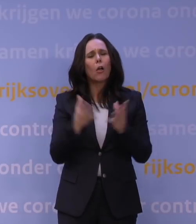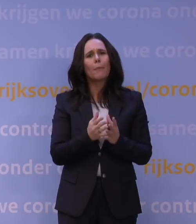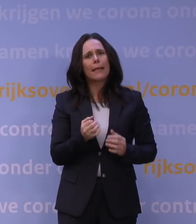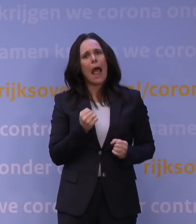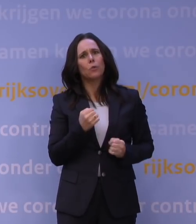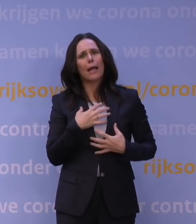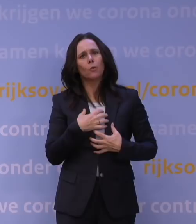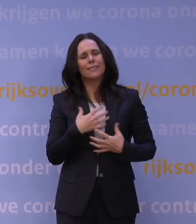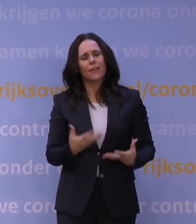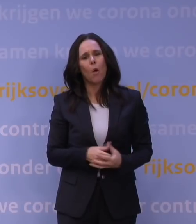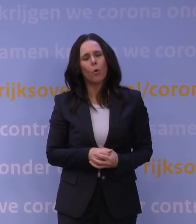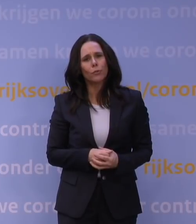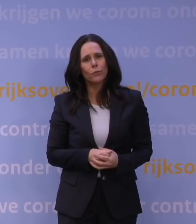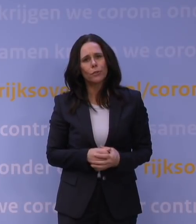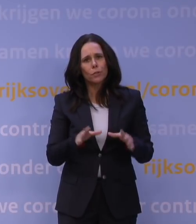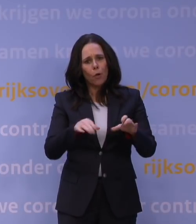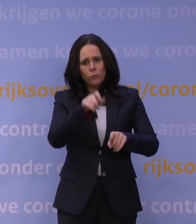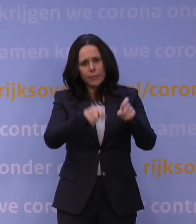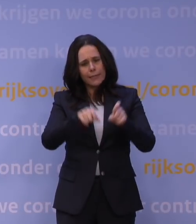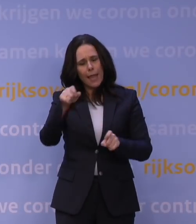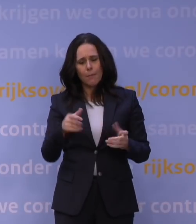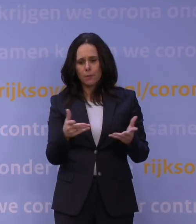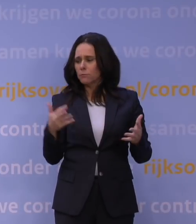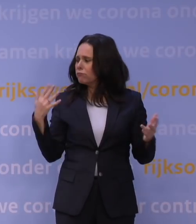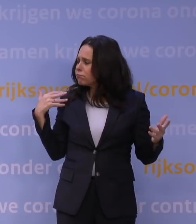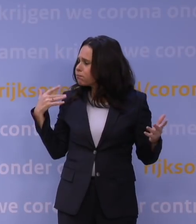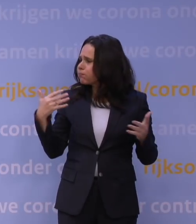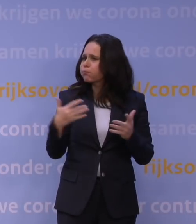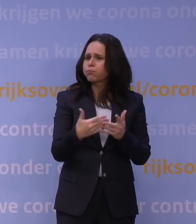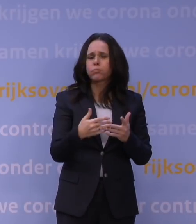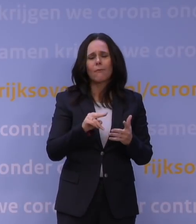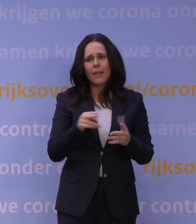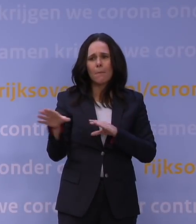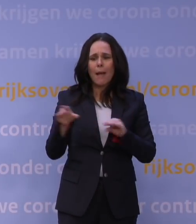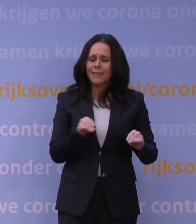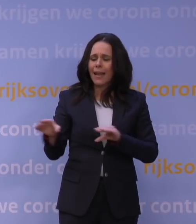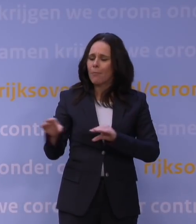Dat ondernemers bijvoorbeeld gewoon na zo'n lange tijd maatregelen